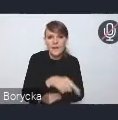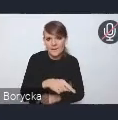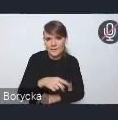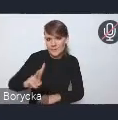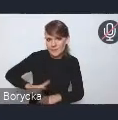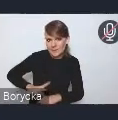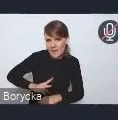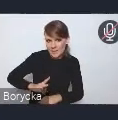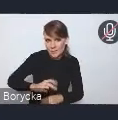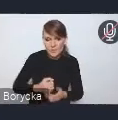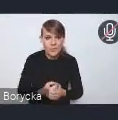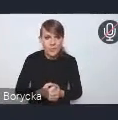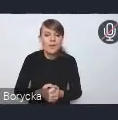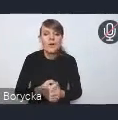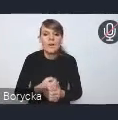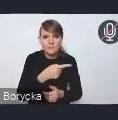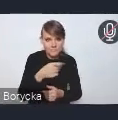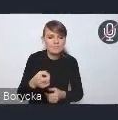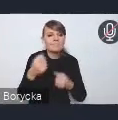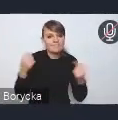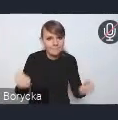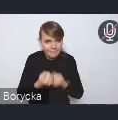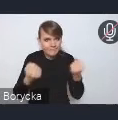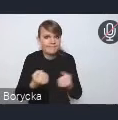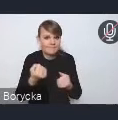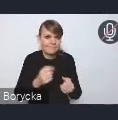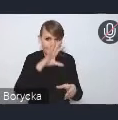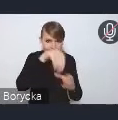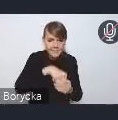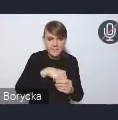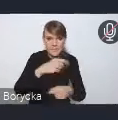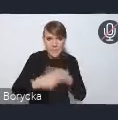zaangażowanie w ten proces. I mamy nadzieję, że będzie się też to przekładać